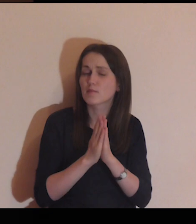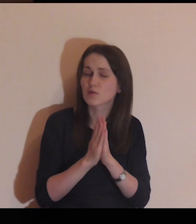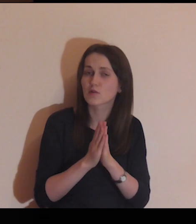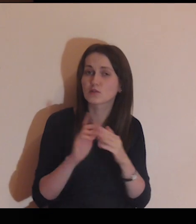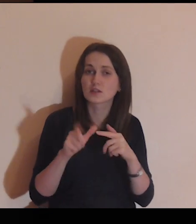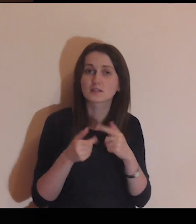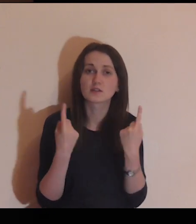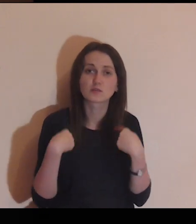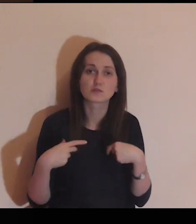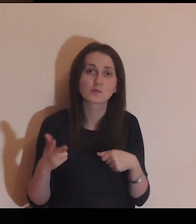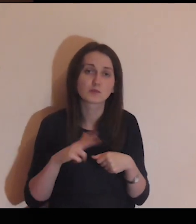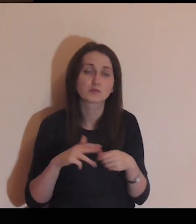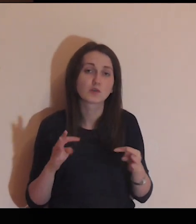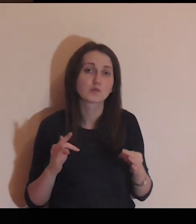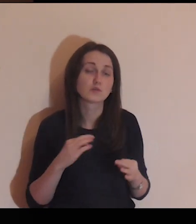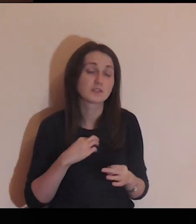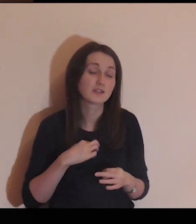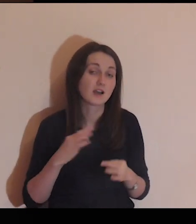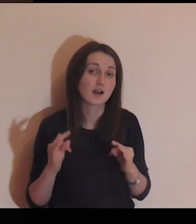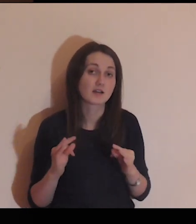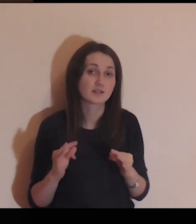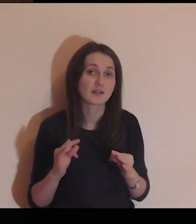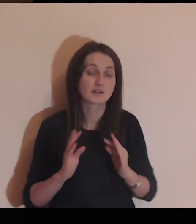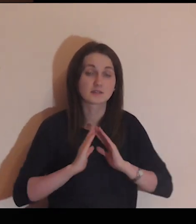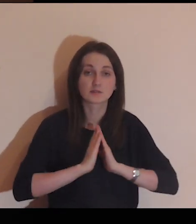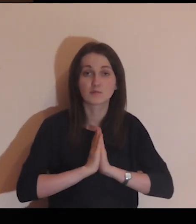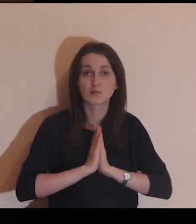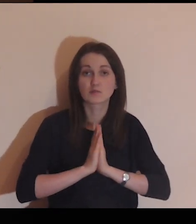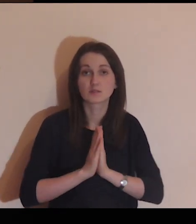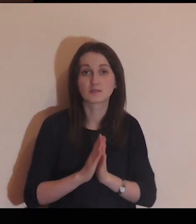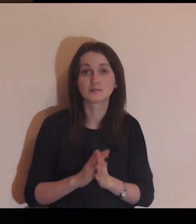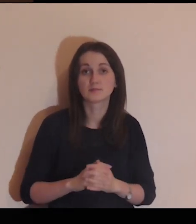Ja proszę Cię za tę osobę, za którą ja się dzisiaj modlę.